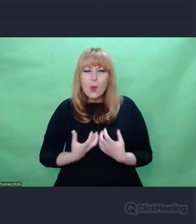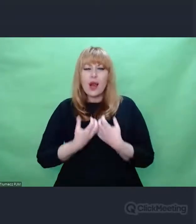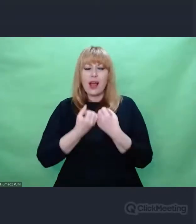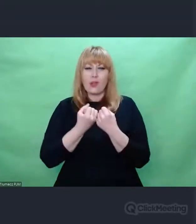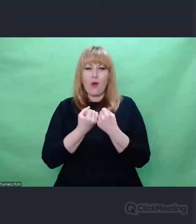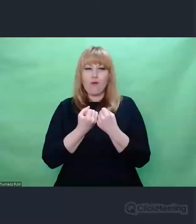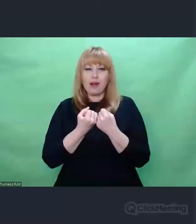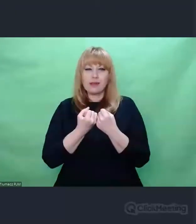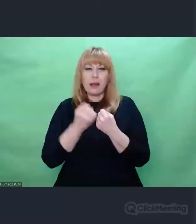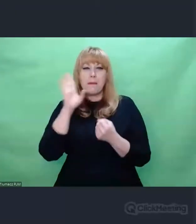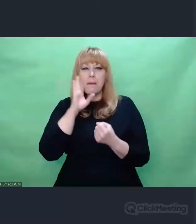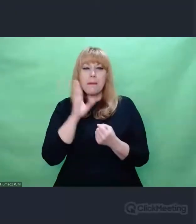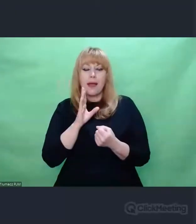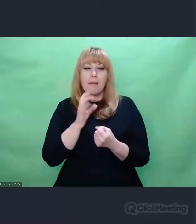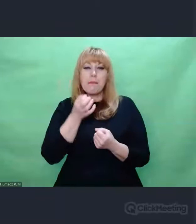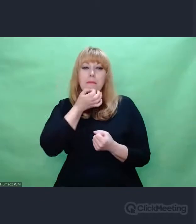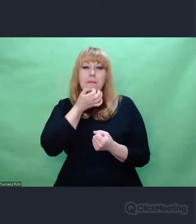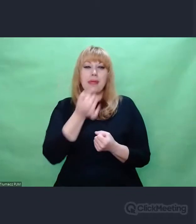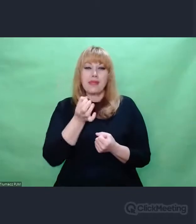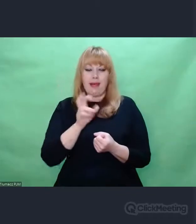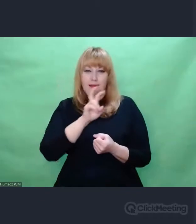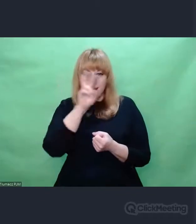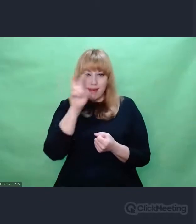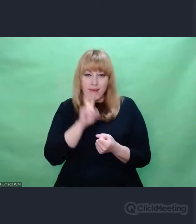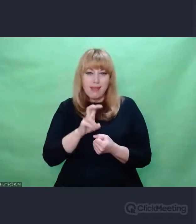Pytanie, które towarzyszyło i kryptologom na początku, kiedy brali